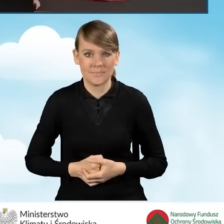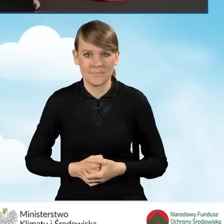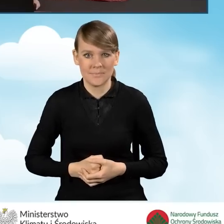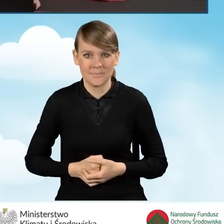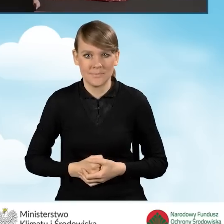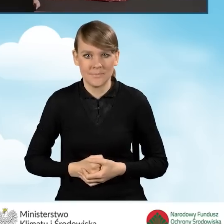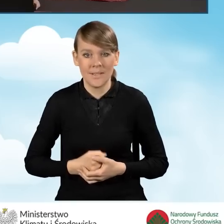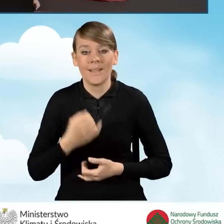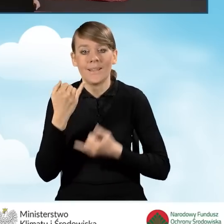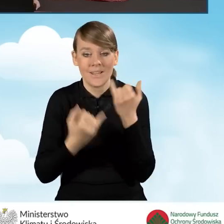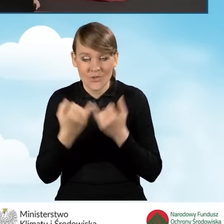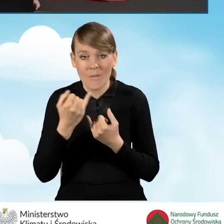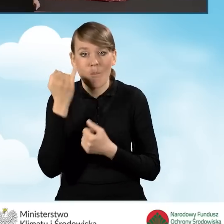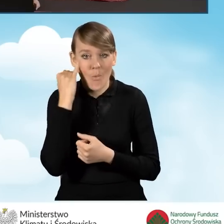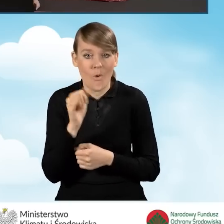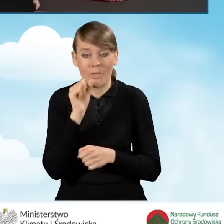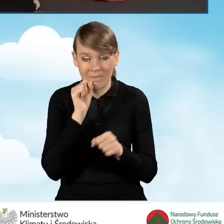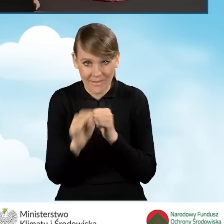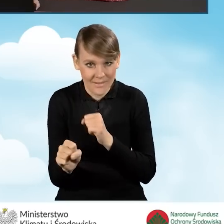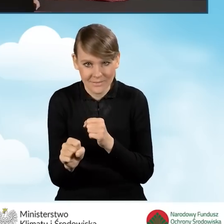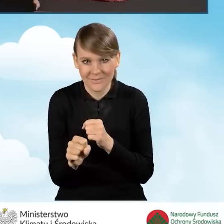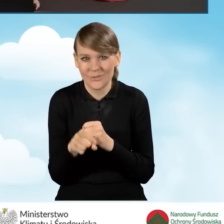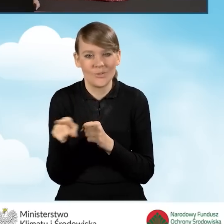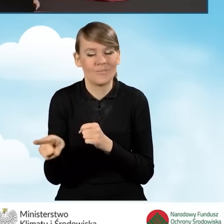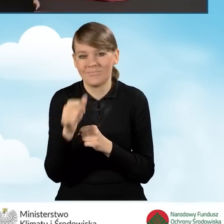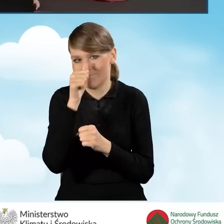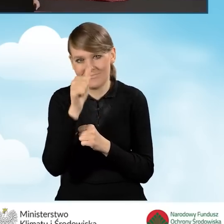W sytuacji, kiedy błędy się pojawiają, nie będziemy mieć możliwości złożenia